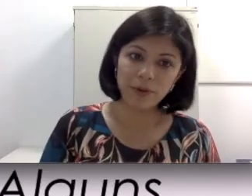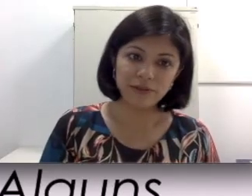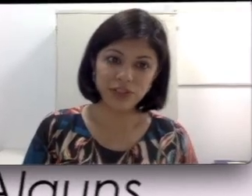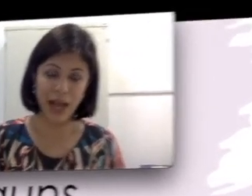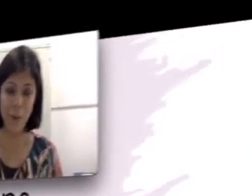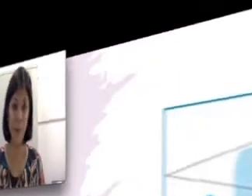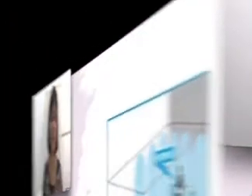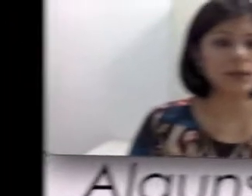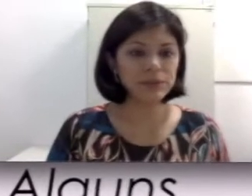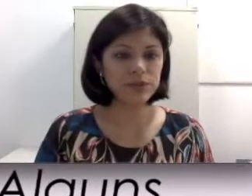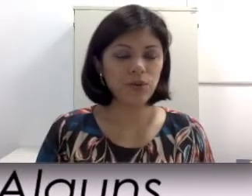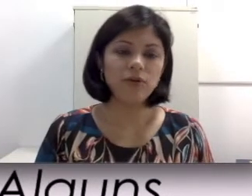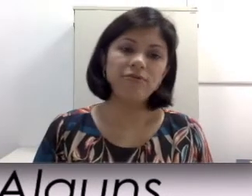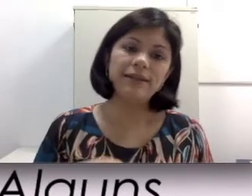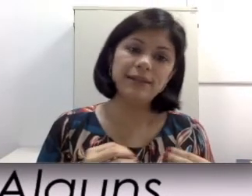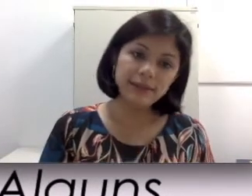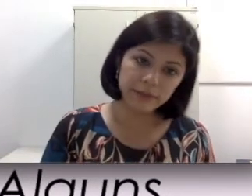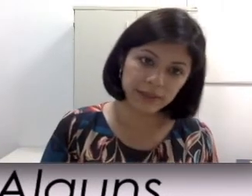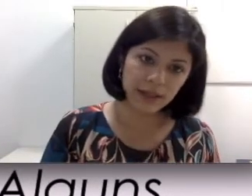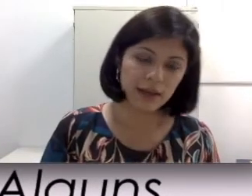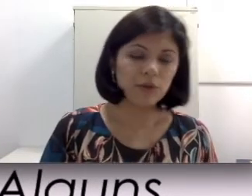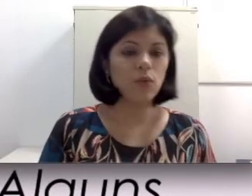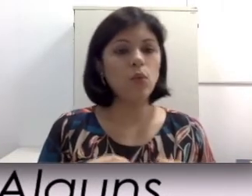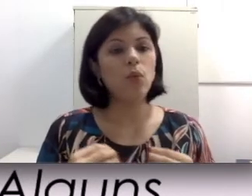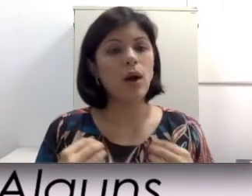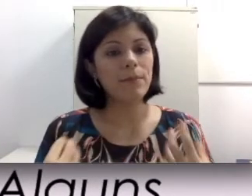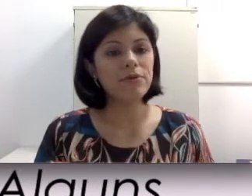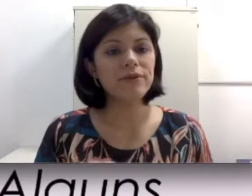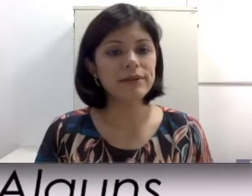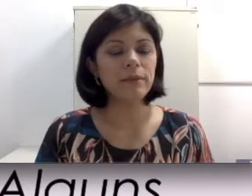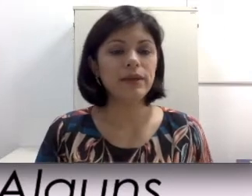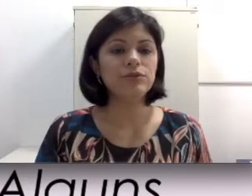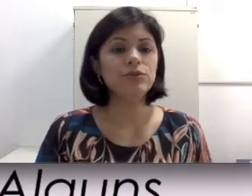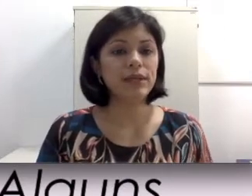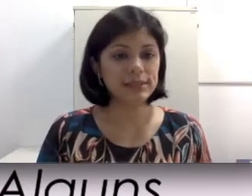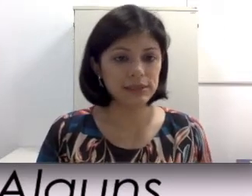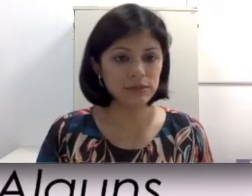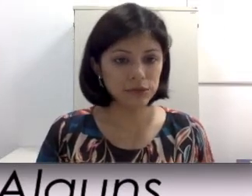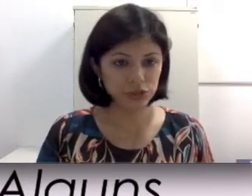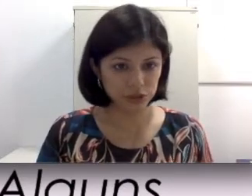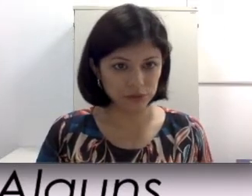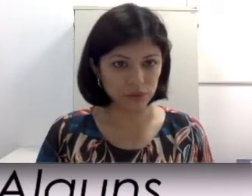prova de água. Cada pessoa vai determinar o aproveitamento do resíduo auditivo, ou